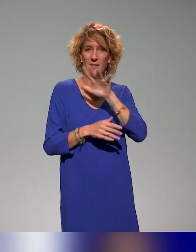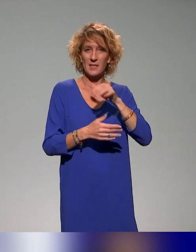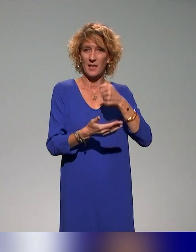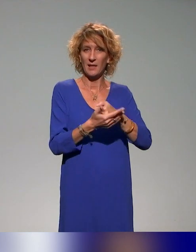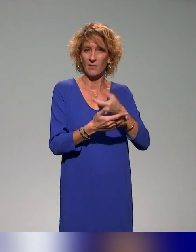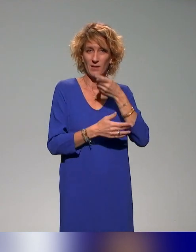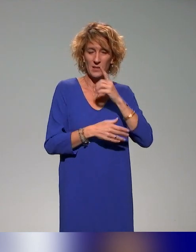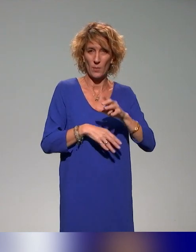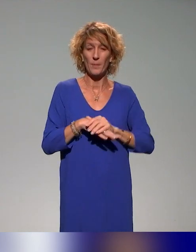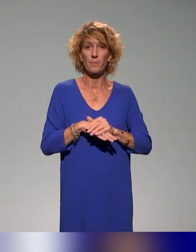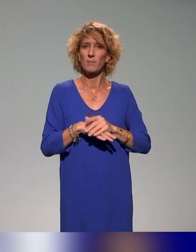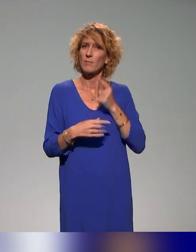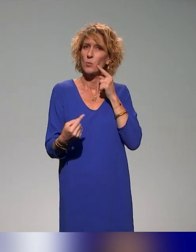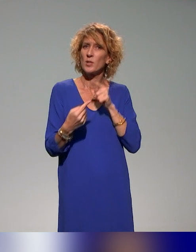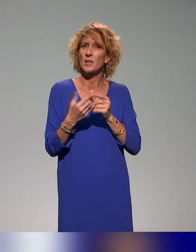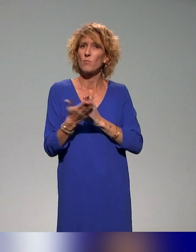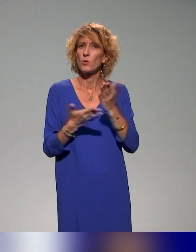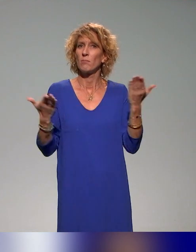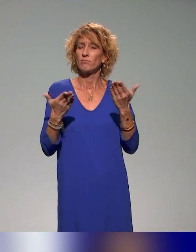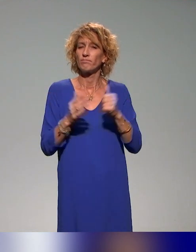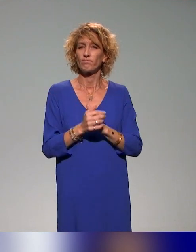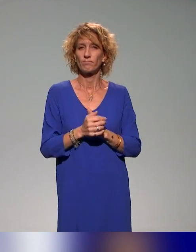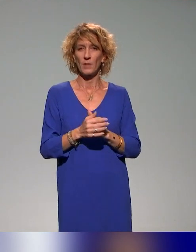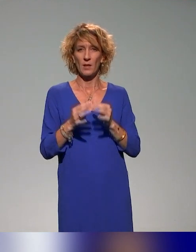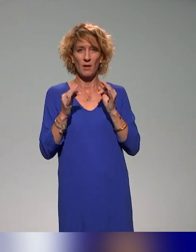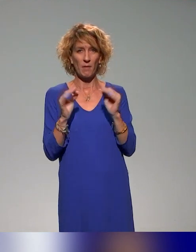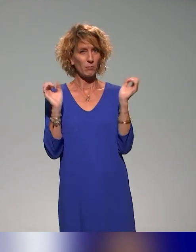Et l'idée de ce projet, c'est dans un consortium de différents